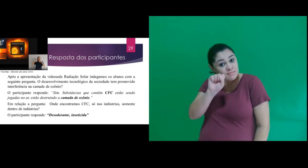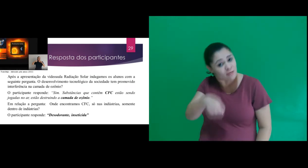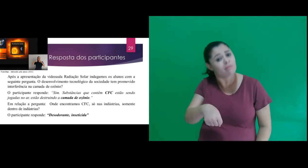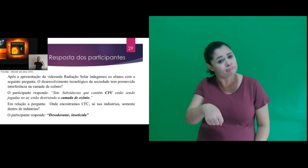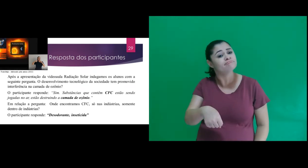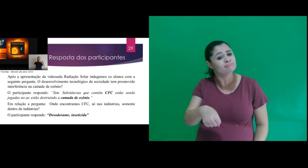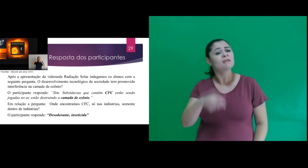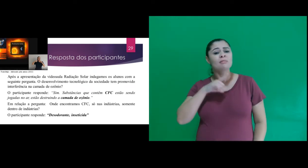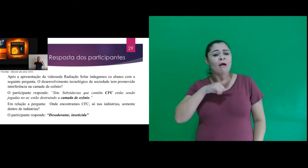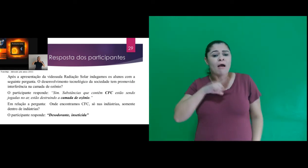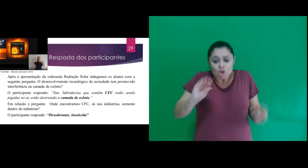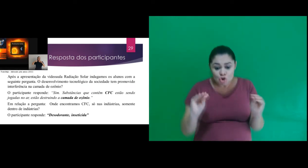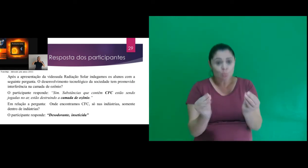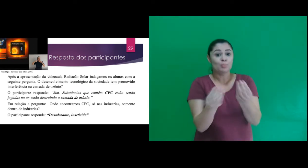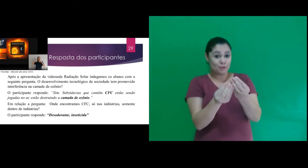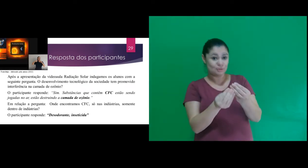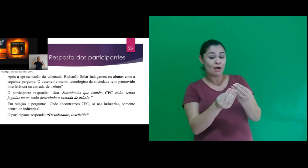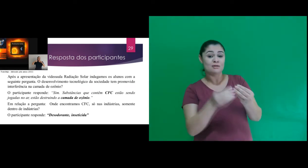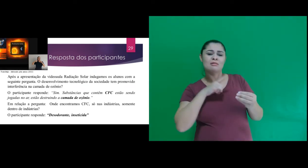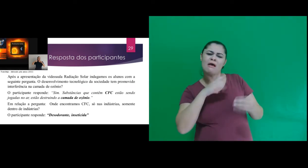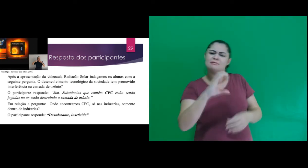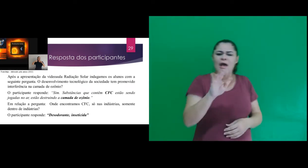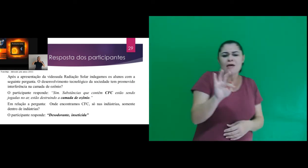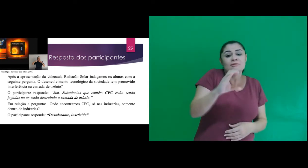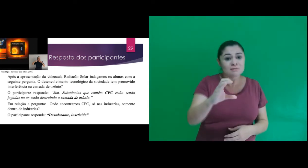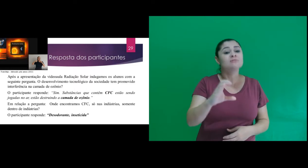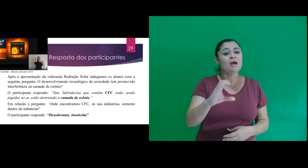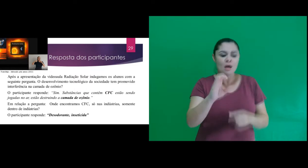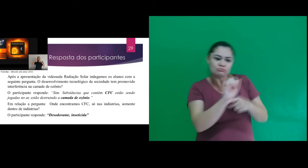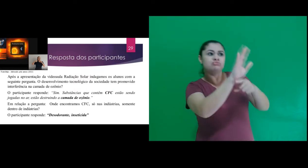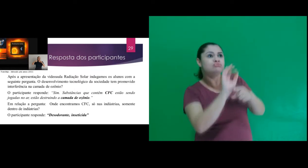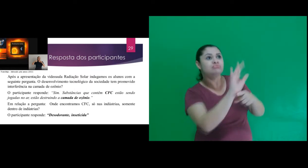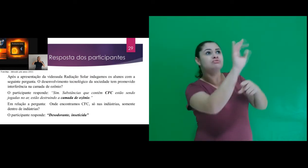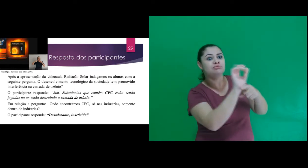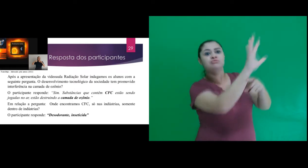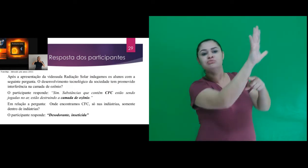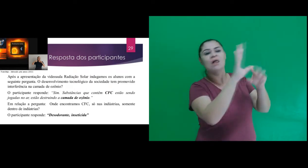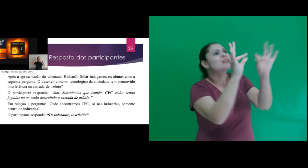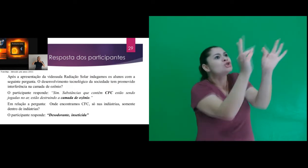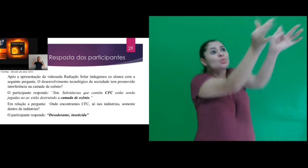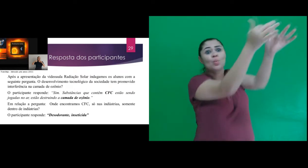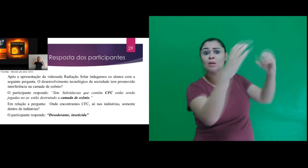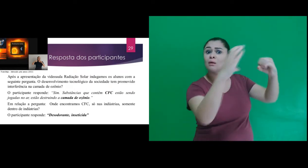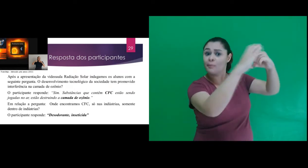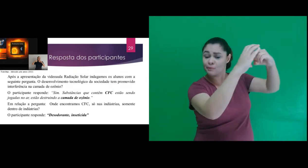“Sim. Substâncias que contêm CFC estão sendo jogadas no ar, estão destruindo a